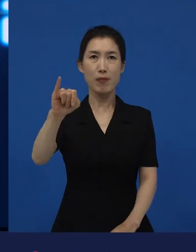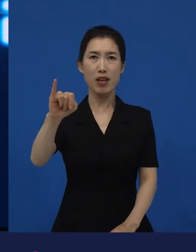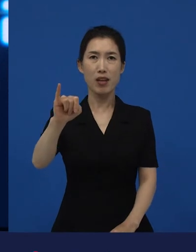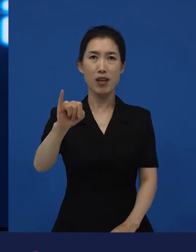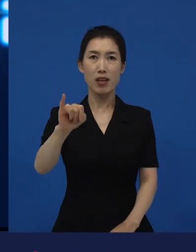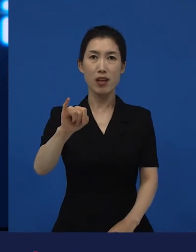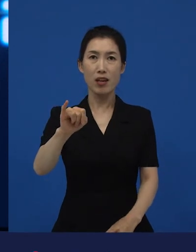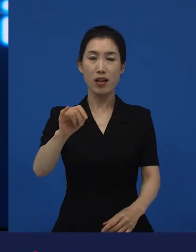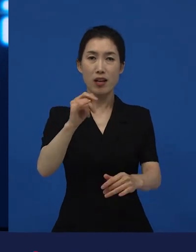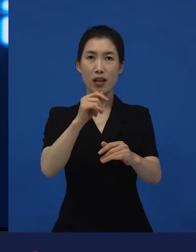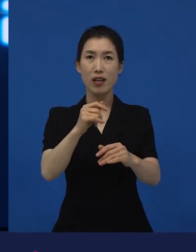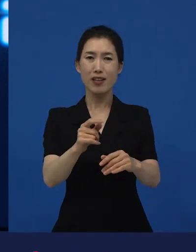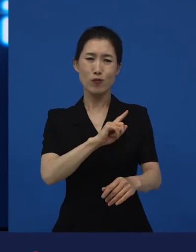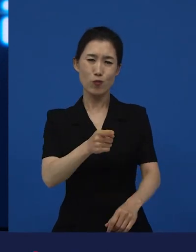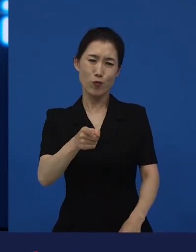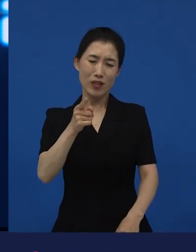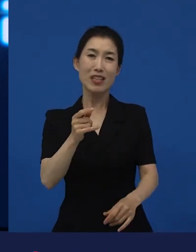작품상, 작품상은 최고상이거든요.